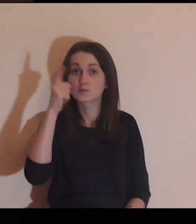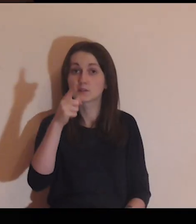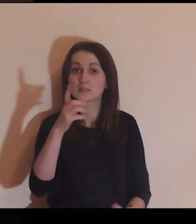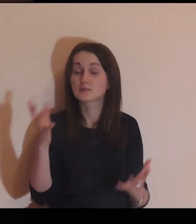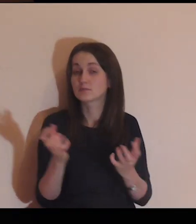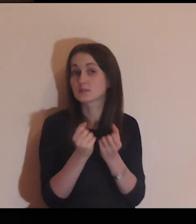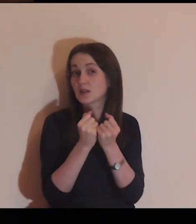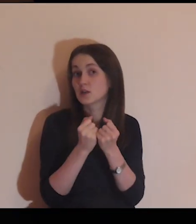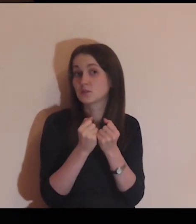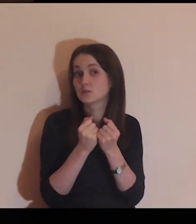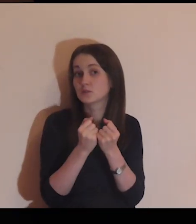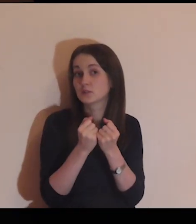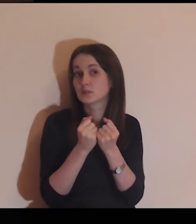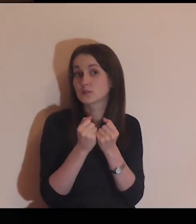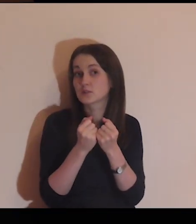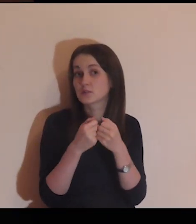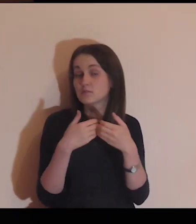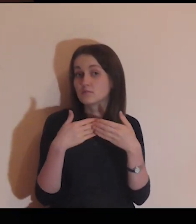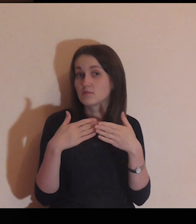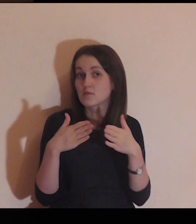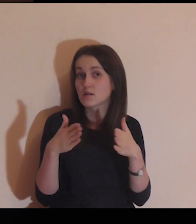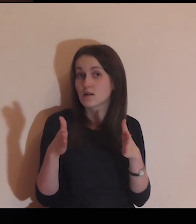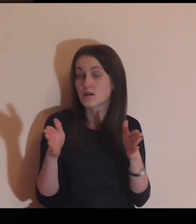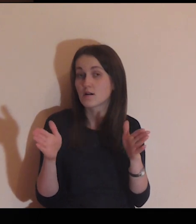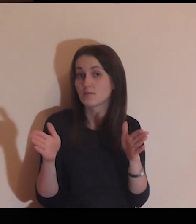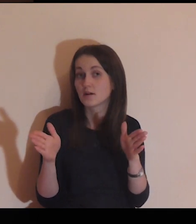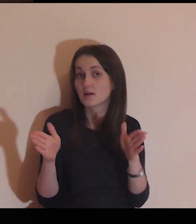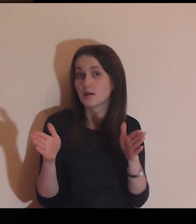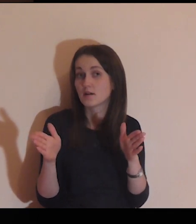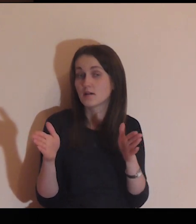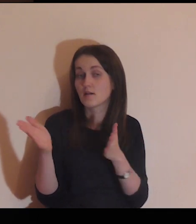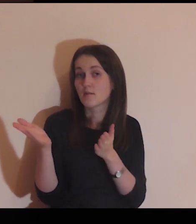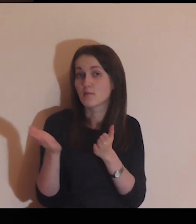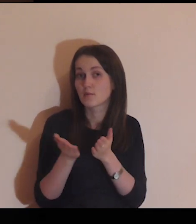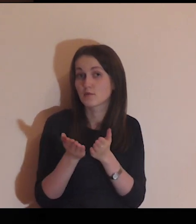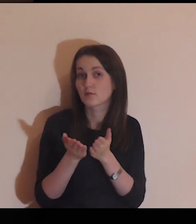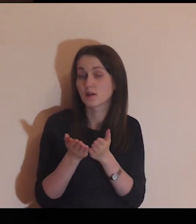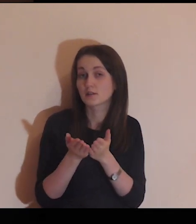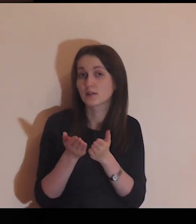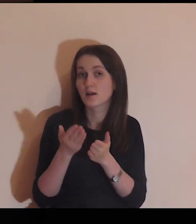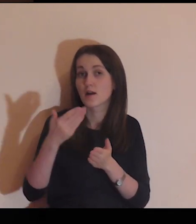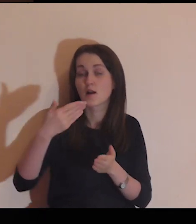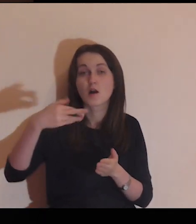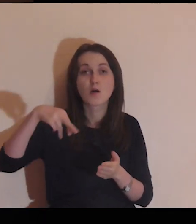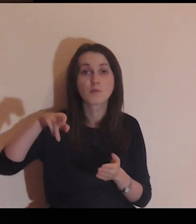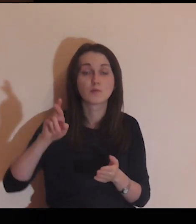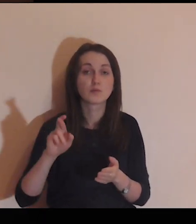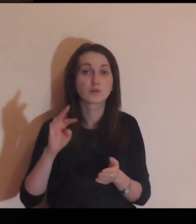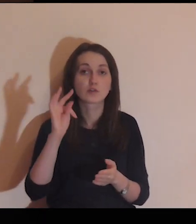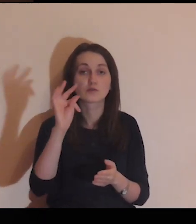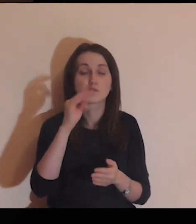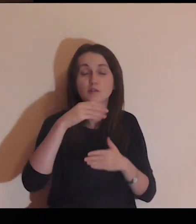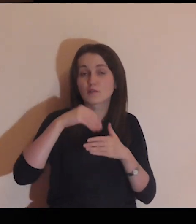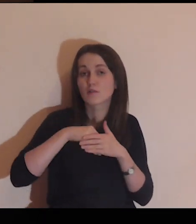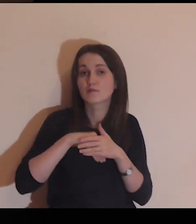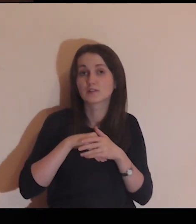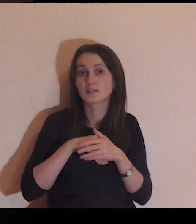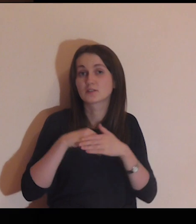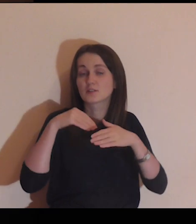Wyobraź sobie, że znajdujesz bramę w murze twojego wnętrza,